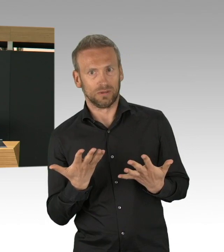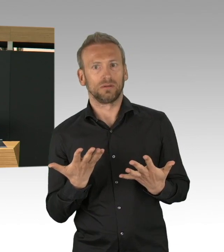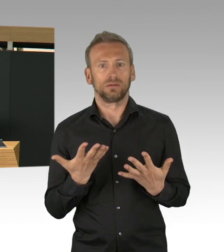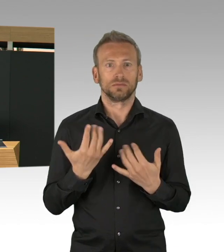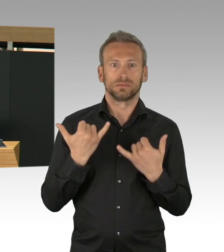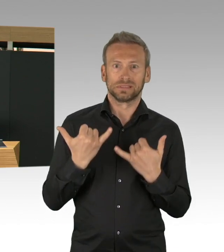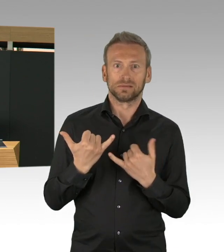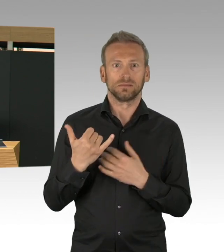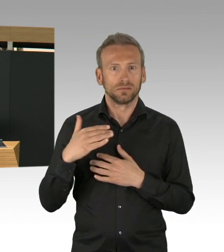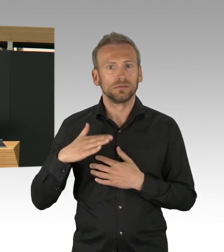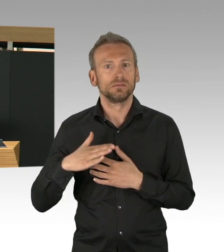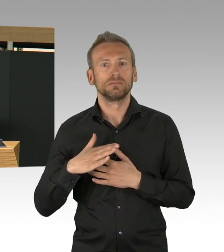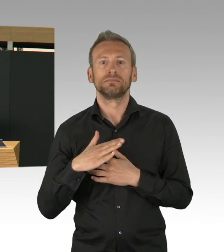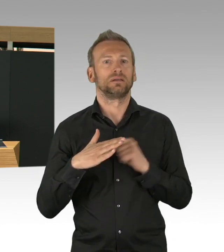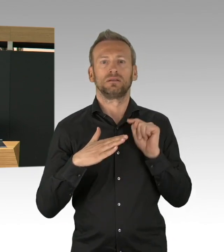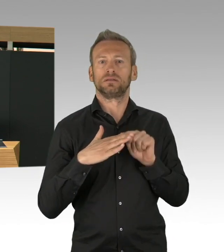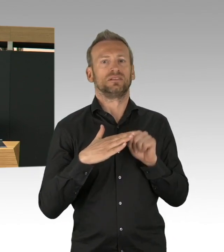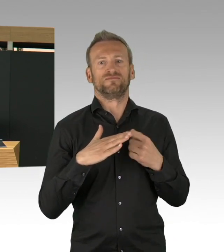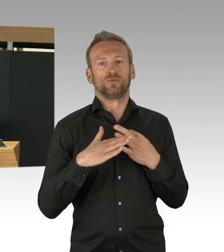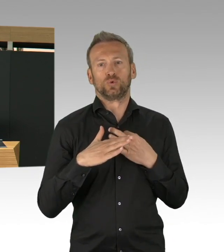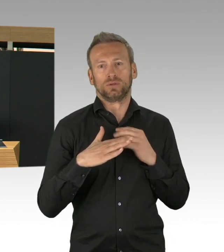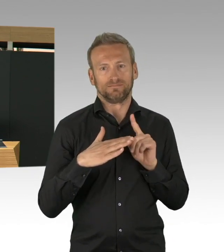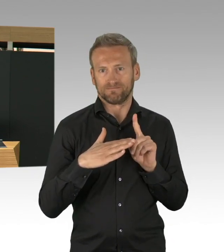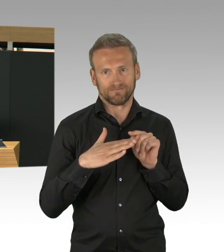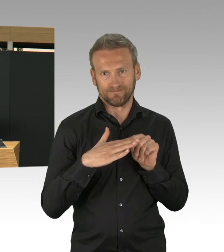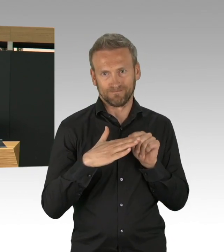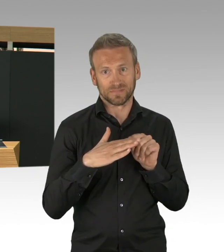uns einzustellen vom Gesundheitssystem her, aber das alleine ist es nicht.